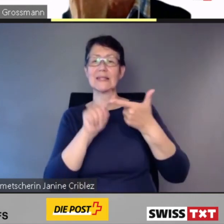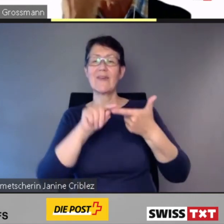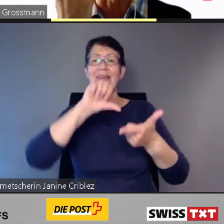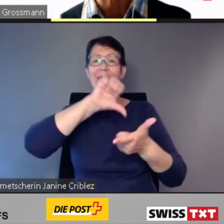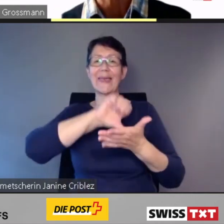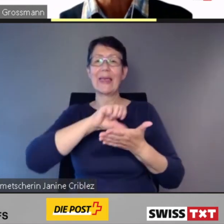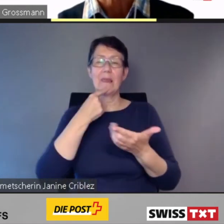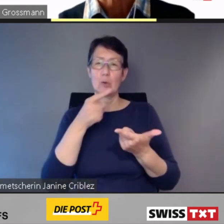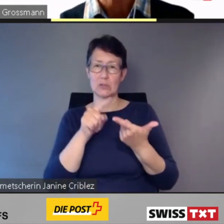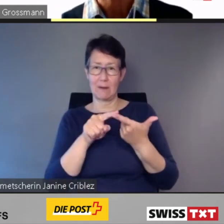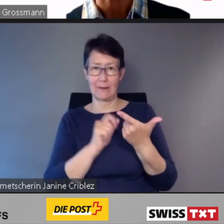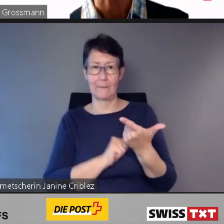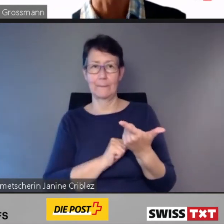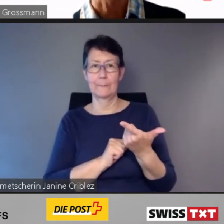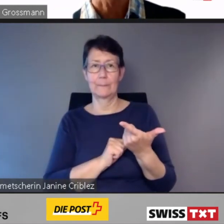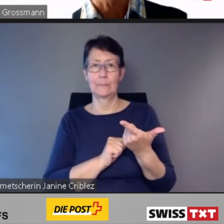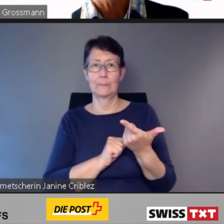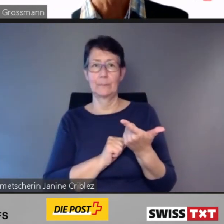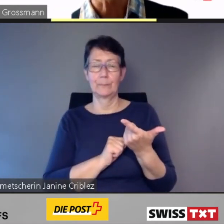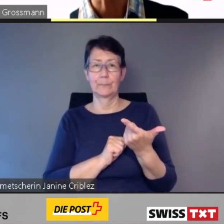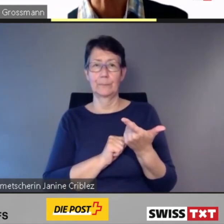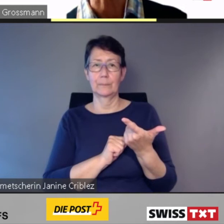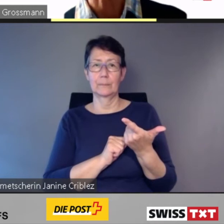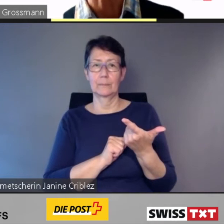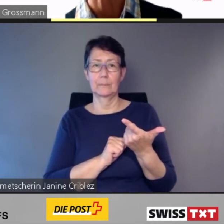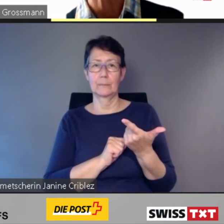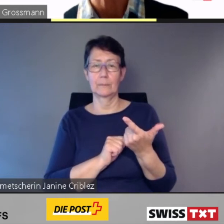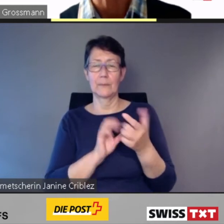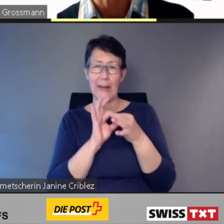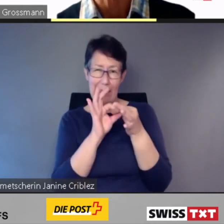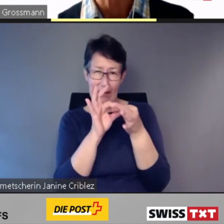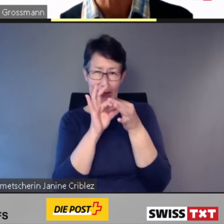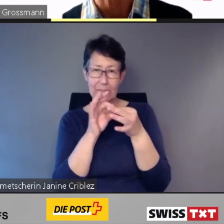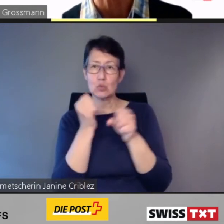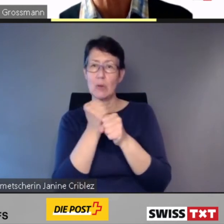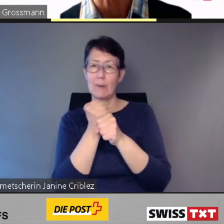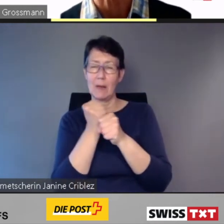Die enge Zusammenarbeit mit allen Anspruchsgruppen hat sich bewährt.